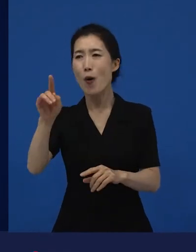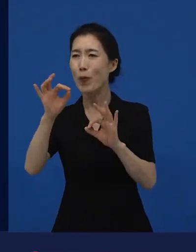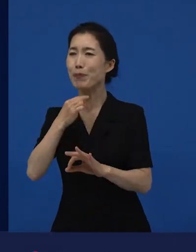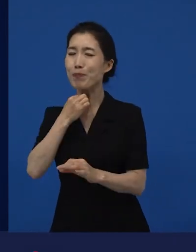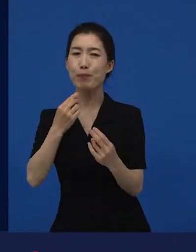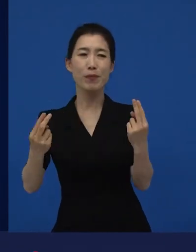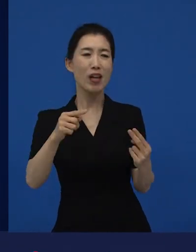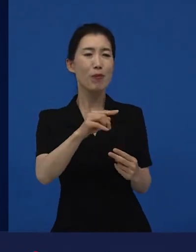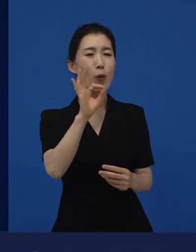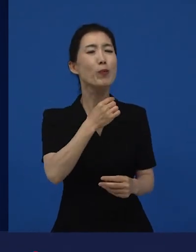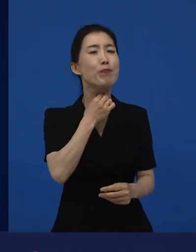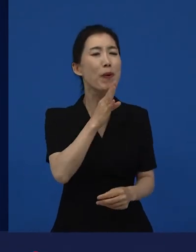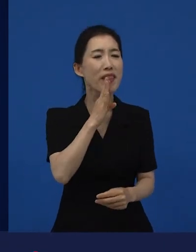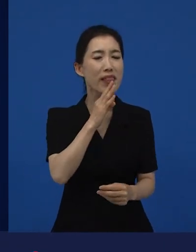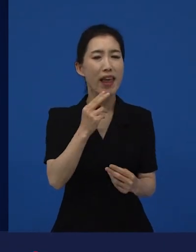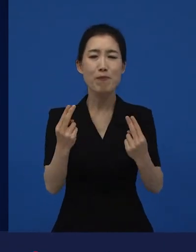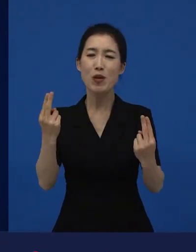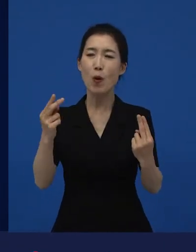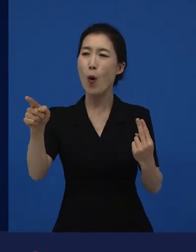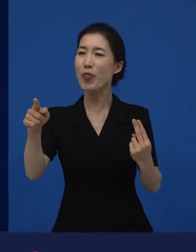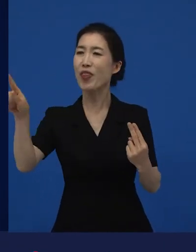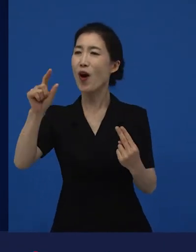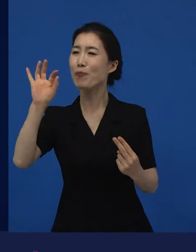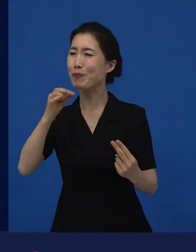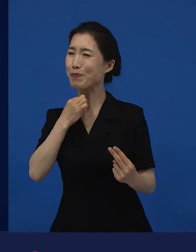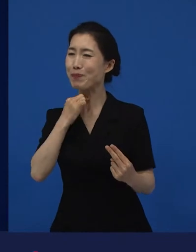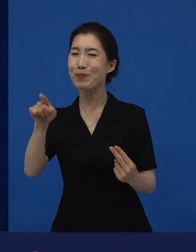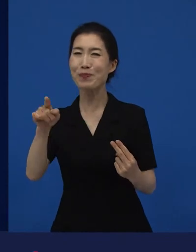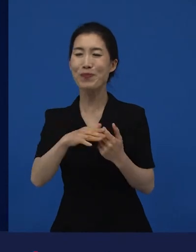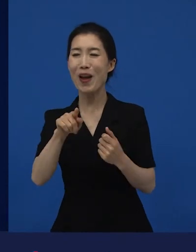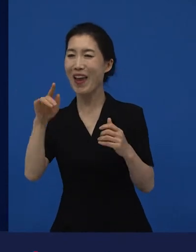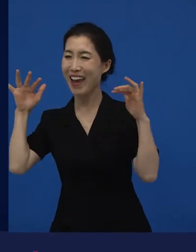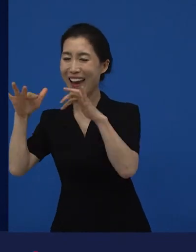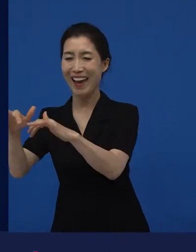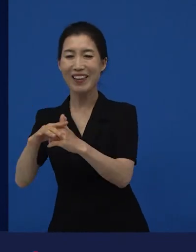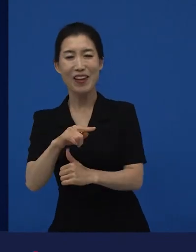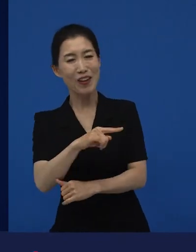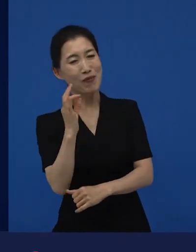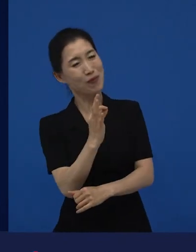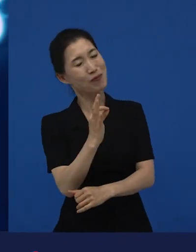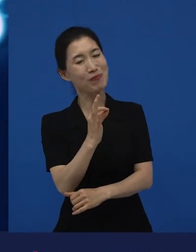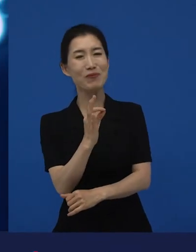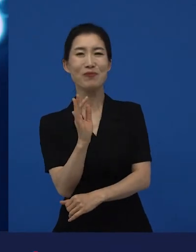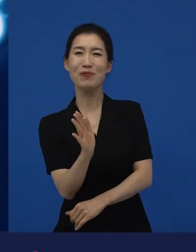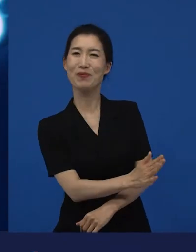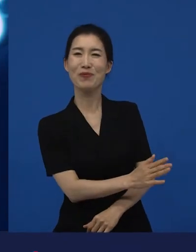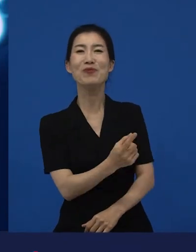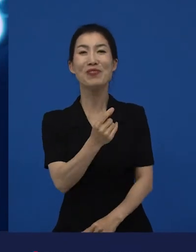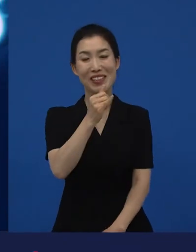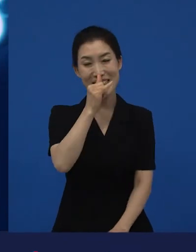그보다는 이거 보고 싶은데 라고 생각해서 우선순위에서 밀리기도 하죠. 그런데 이제 이 다양성 영화는